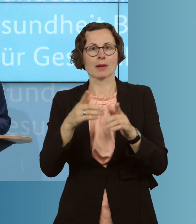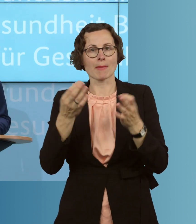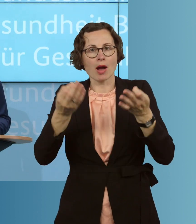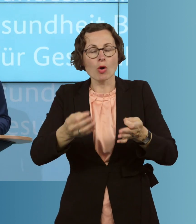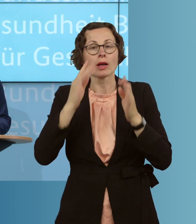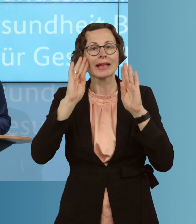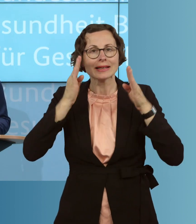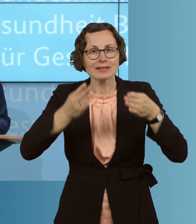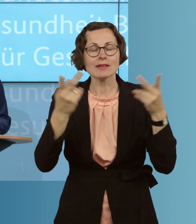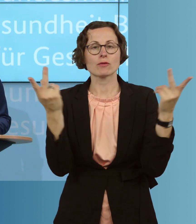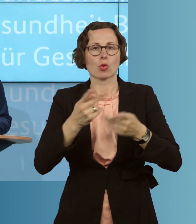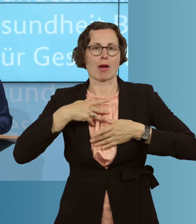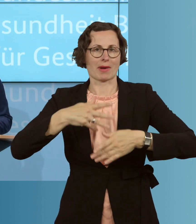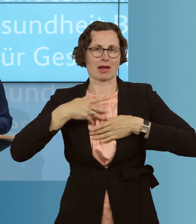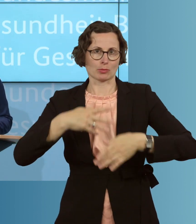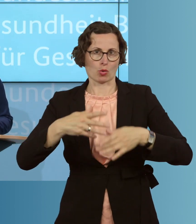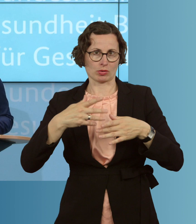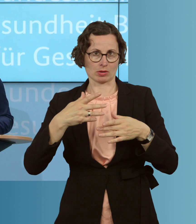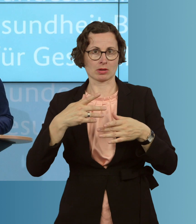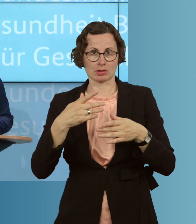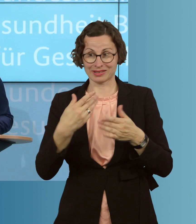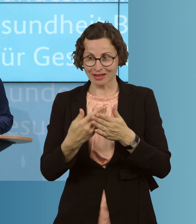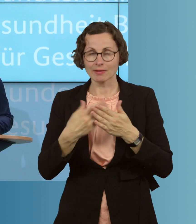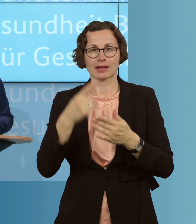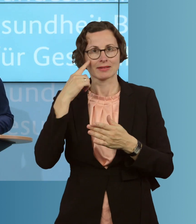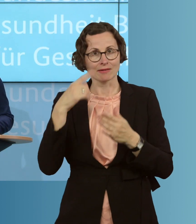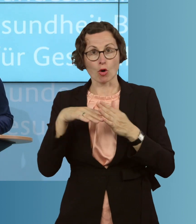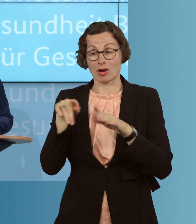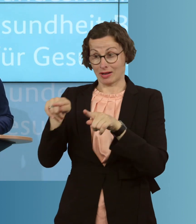im Zweifel gefragt, und deswegen macht es eben Sinn, die Grippewelle, noch mehr